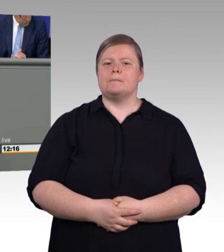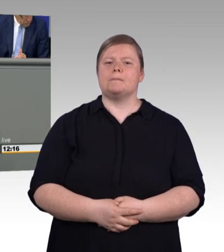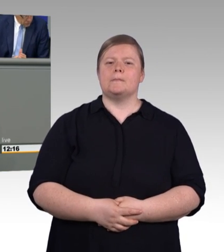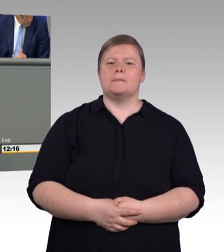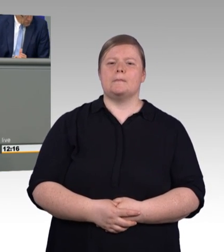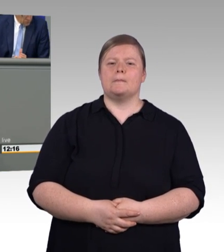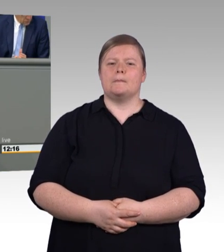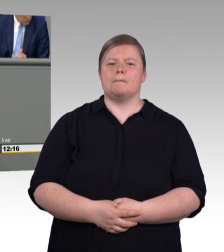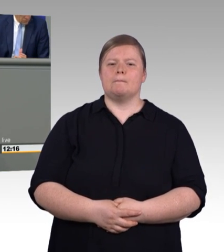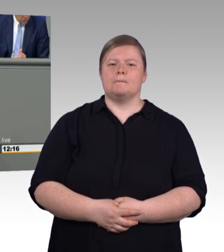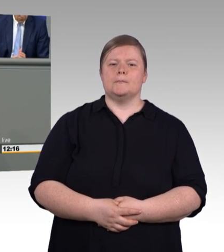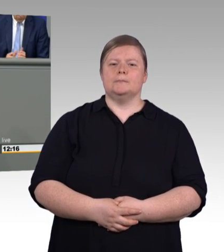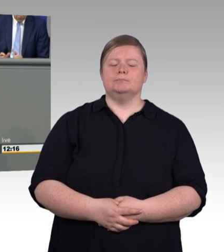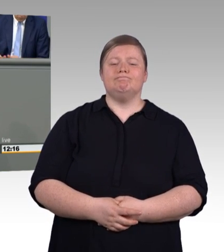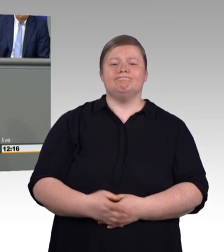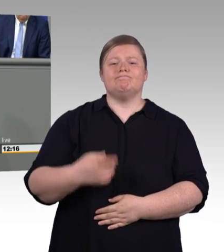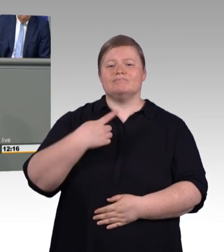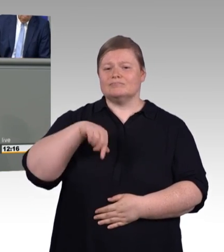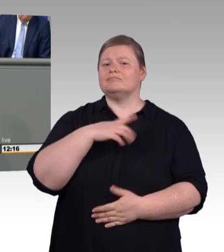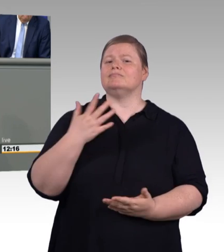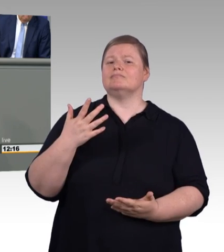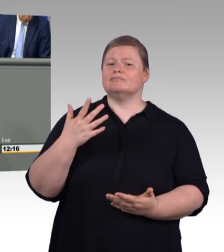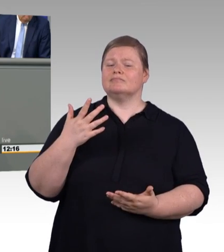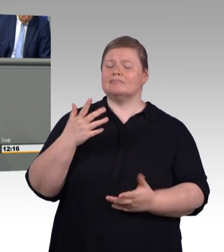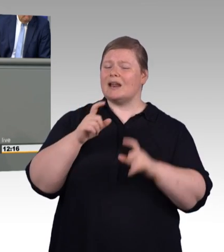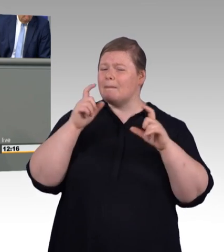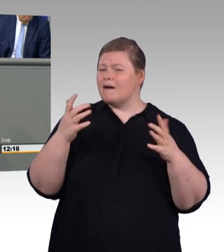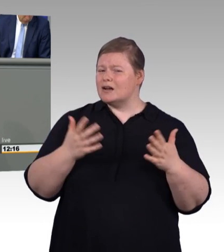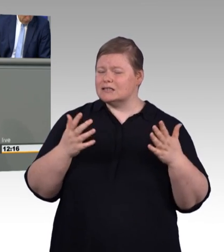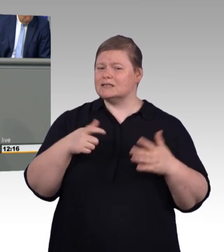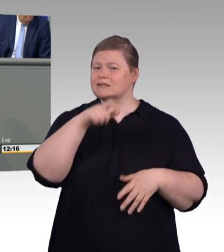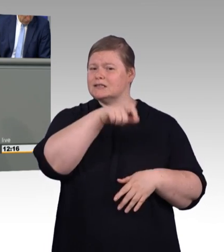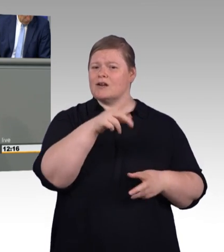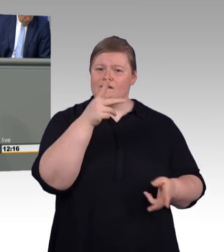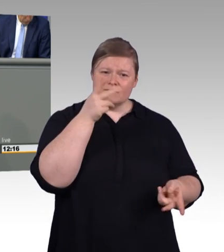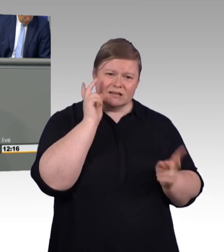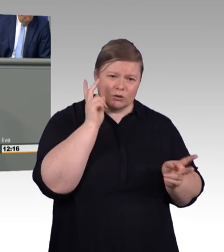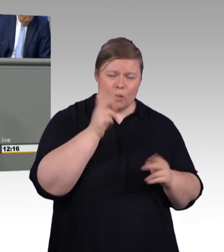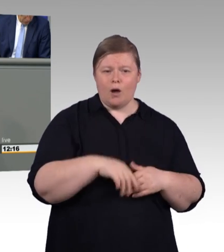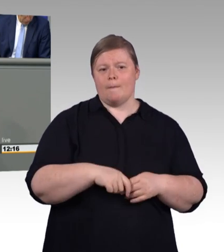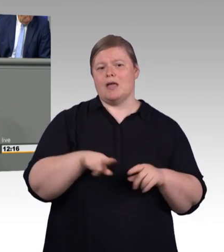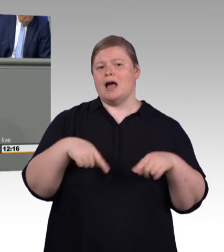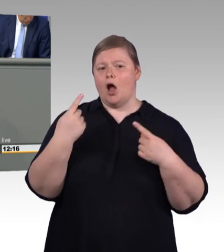wir reden im Osten über Fachkräfte für Schutz und Sicherheit und über Fleischer. Insgesamt reden wir, und das ist nicht eine Petitesse